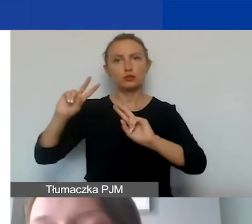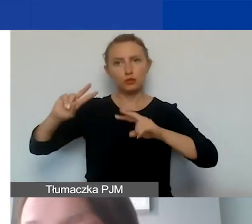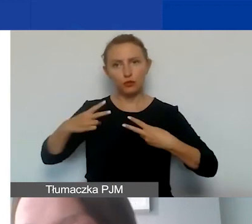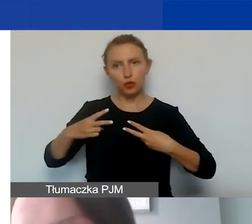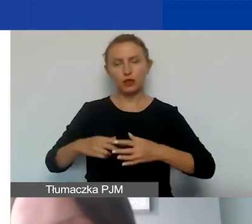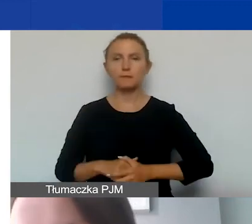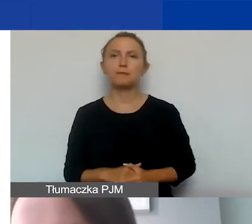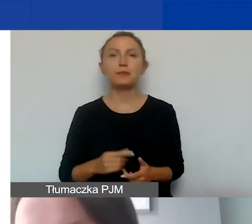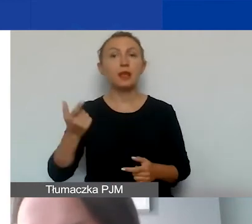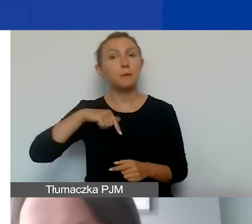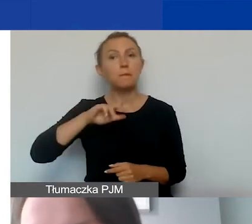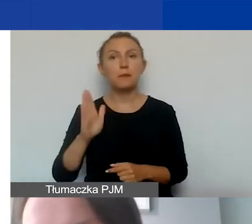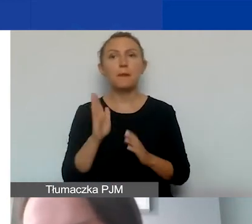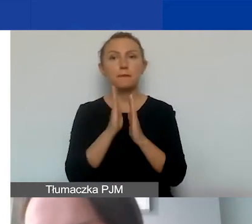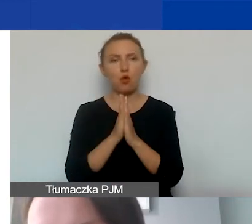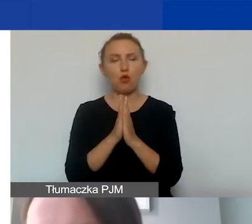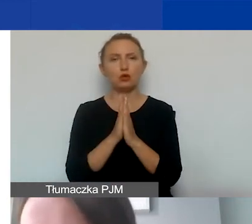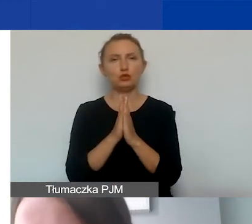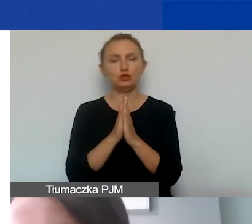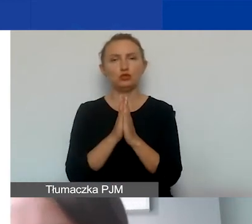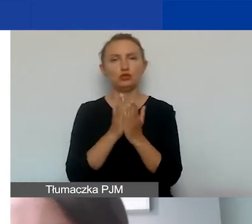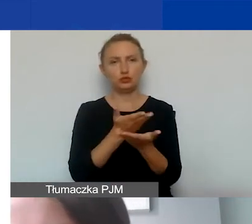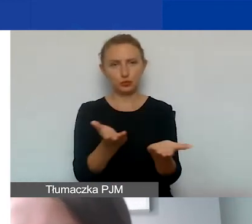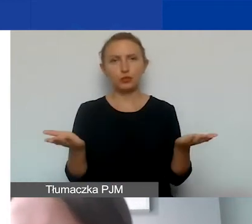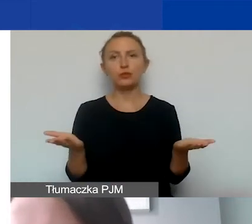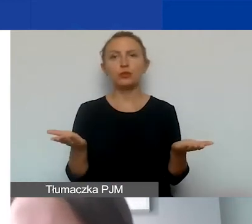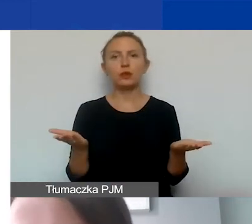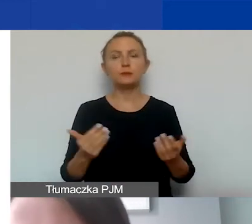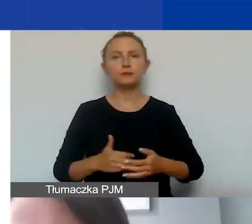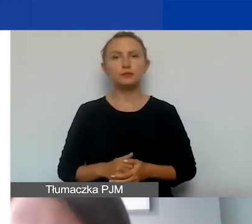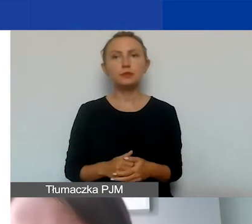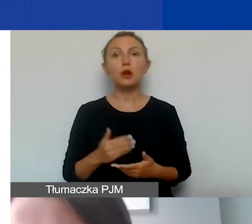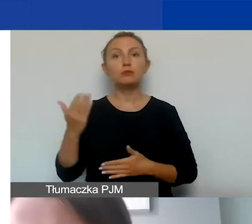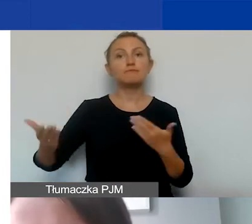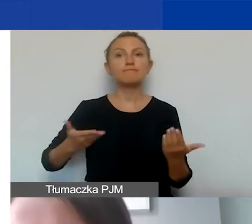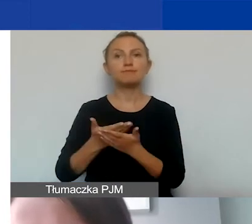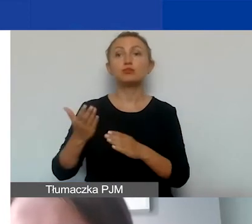Będziemy prosić państwa o złożenie przed podpisaniem umowy grantowej